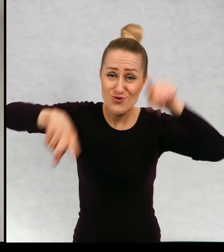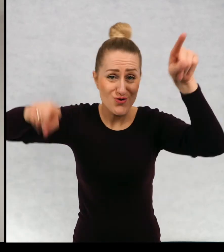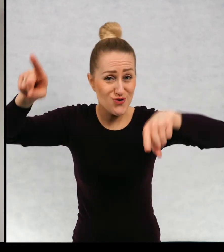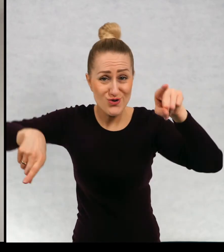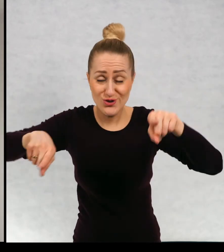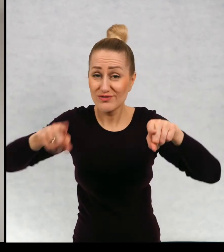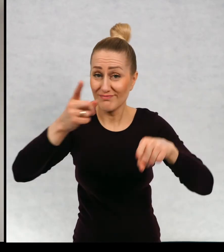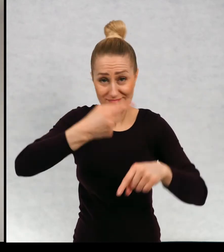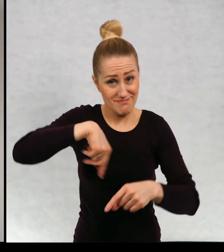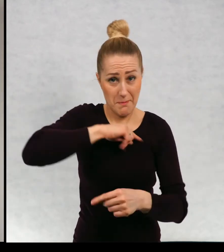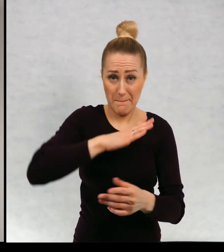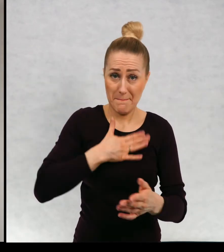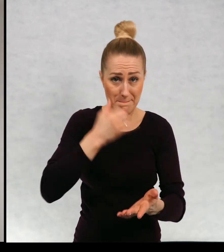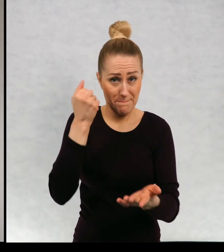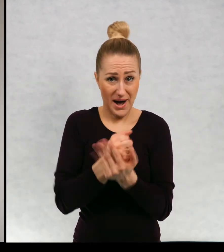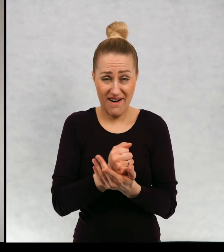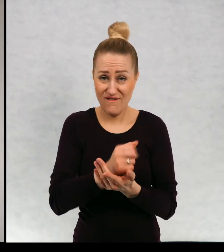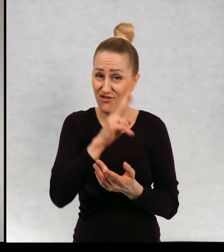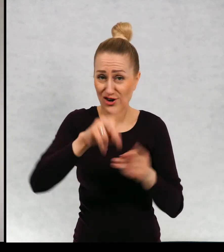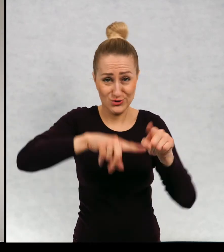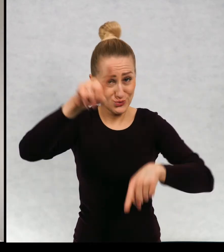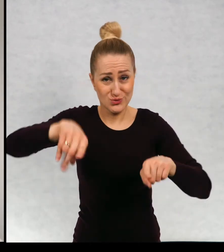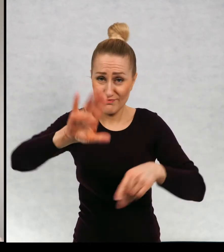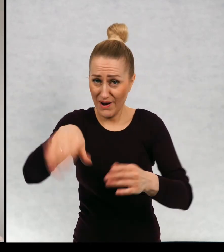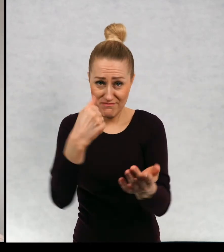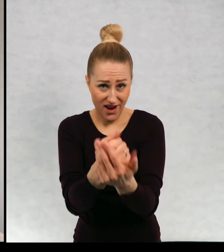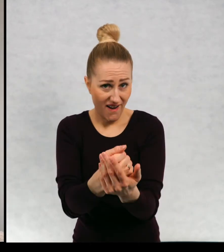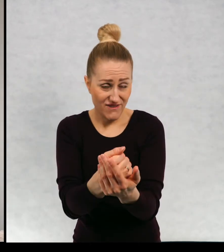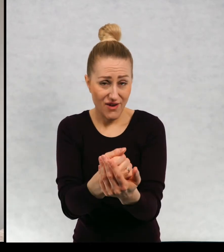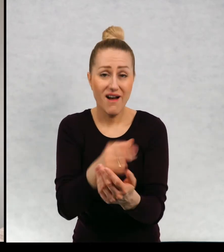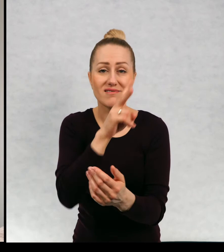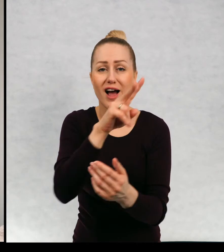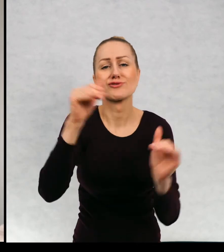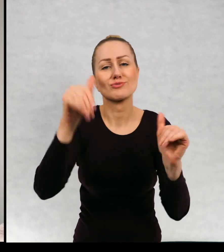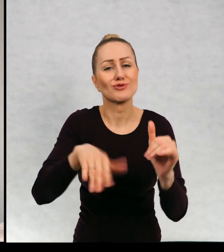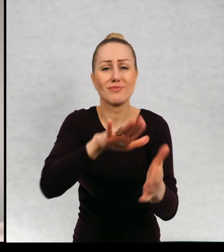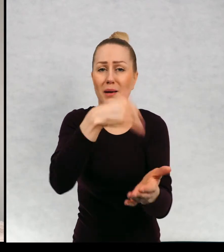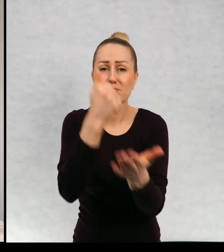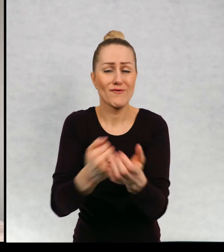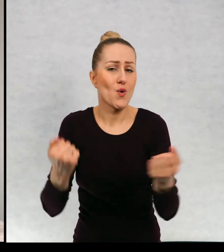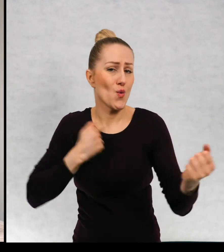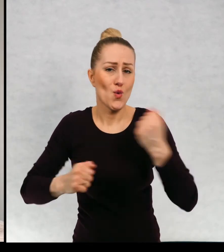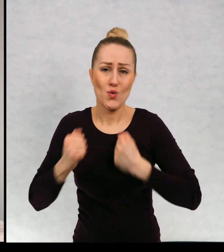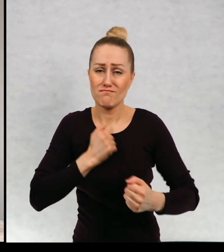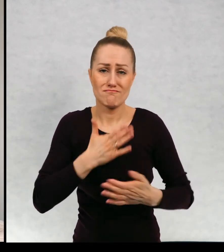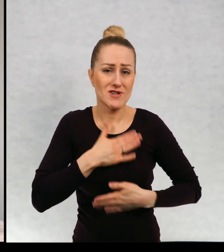i że mamy prawo do tej inności, że każdy ma prawo ubierać się jak chce.